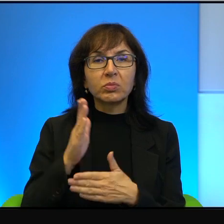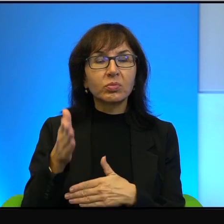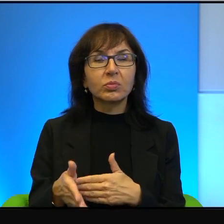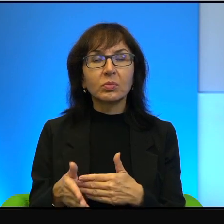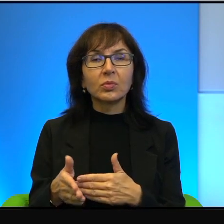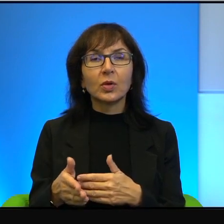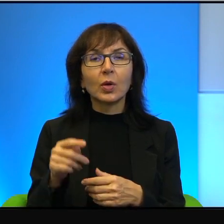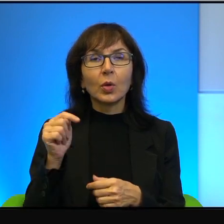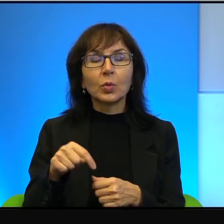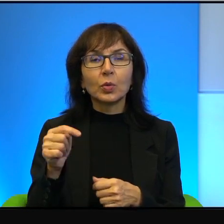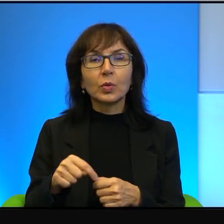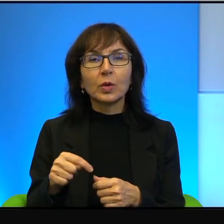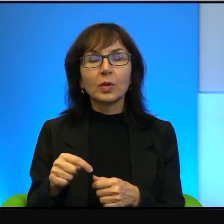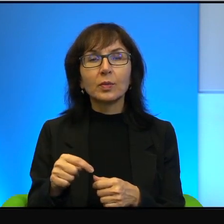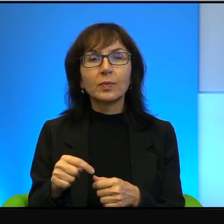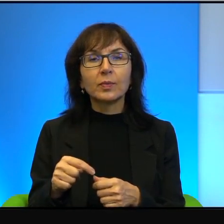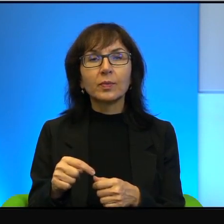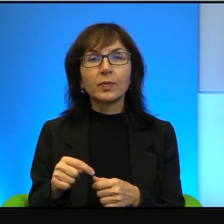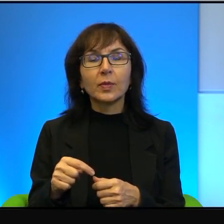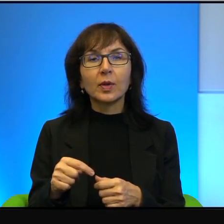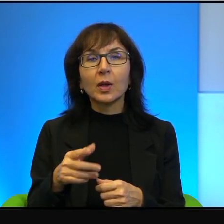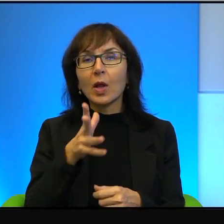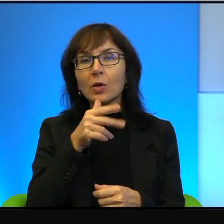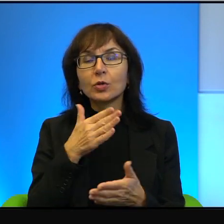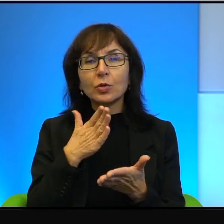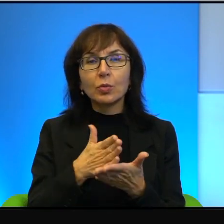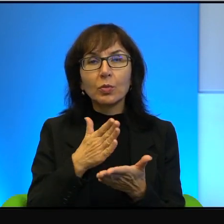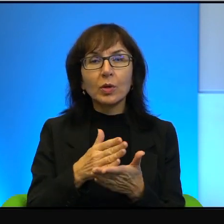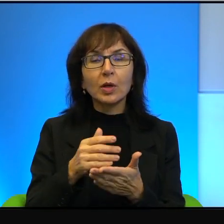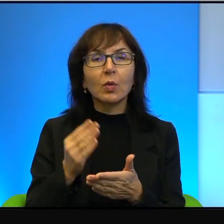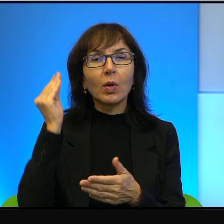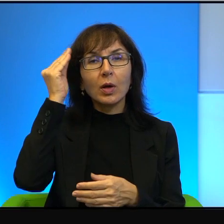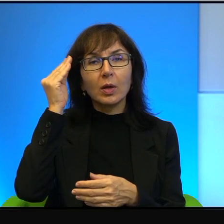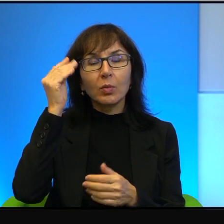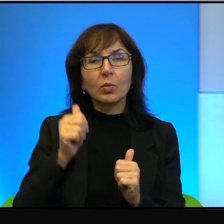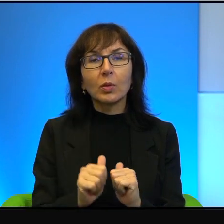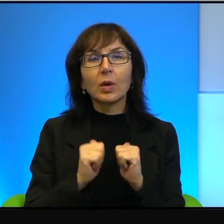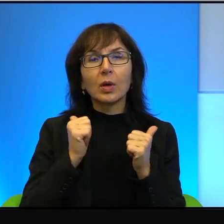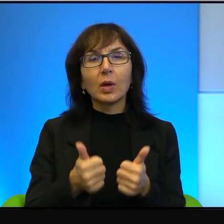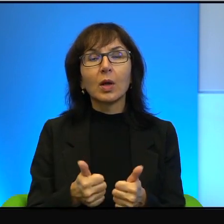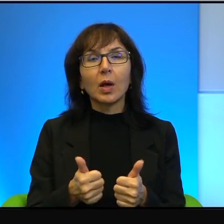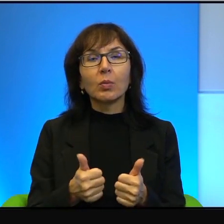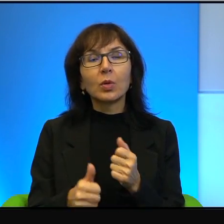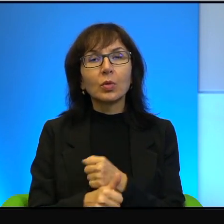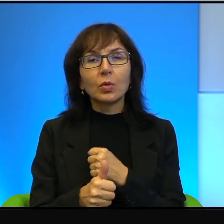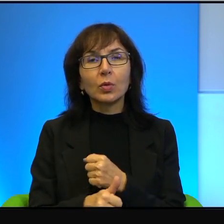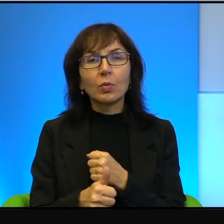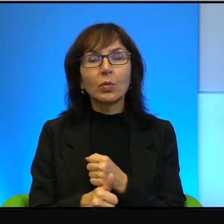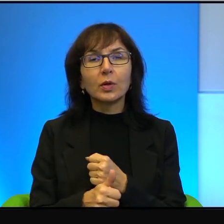Tutaj to Żydzi pomagają Arabom, żeby dokumentować ten konflikt